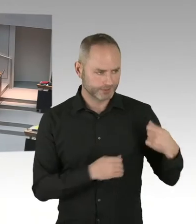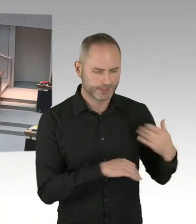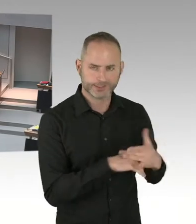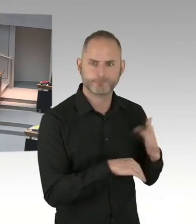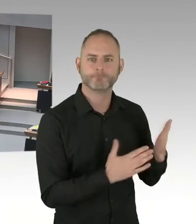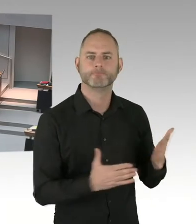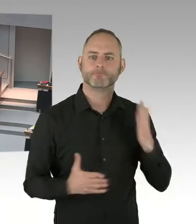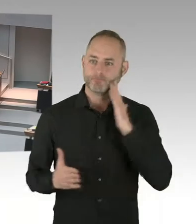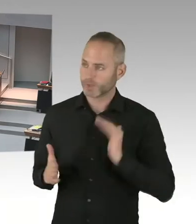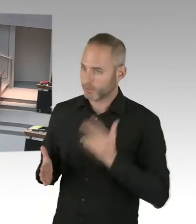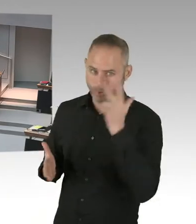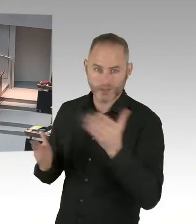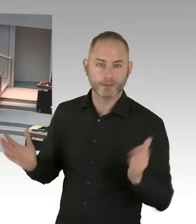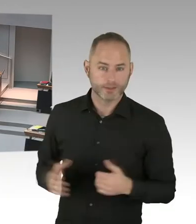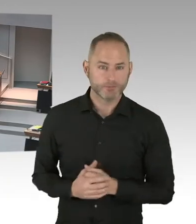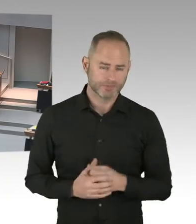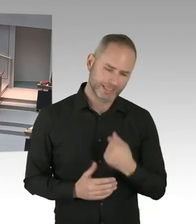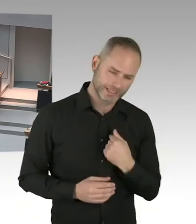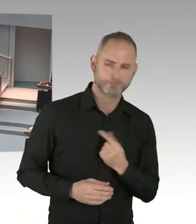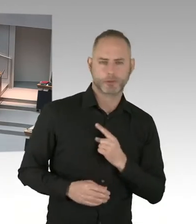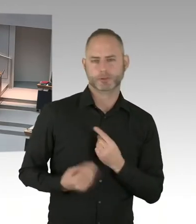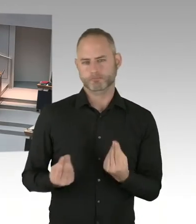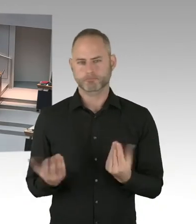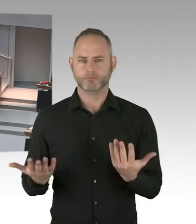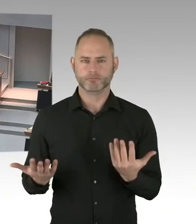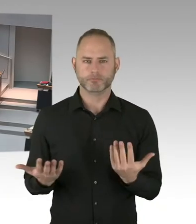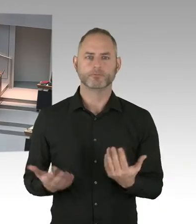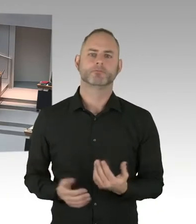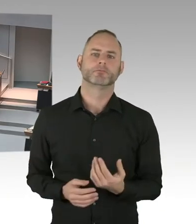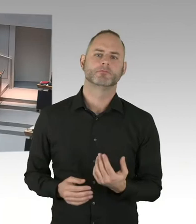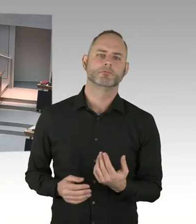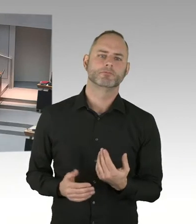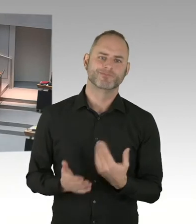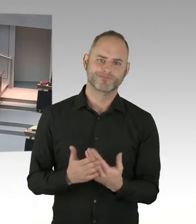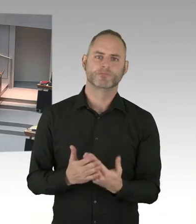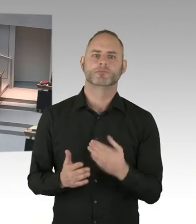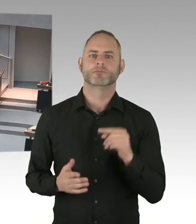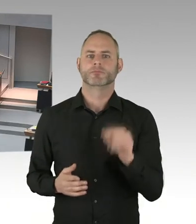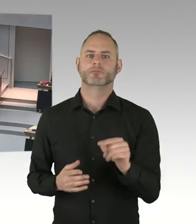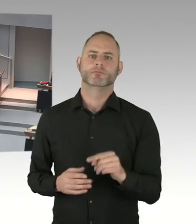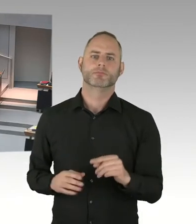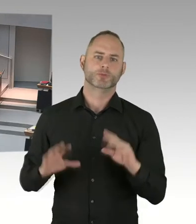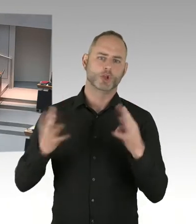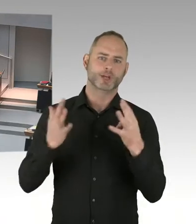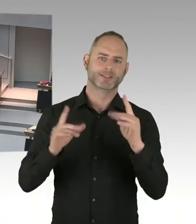die hat im vergangenen Jahr zum ersten Mal statt gefunden. Eine Antiterrorkonferenz, die jährlich am neunzehnten Zwölften in Berlin stattfindet.